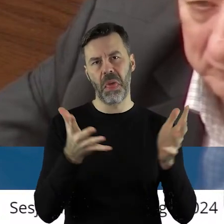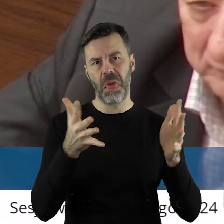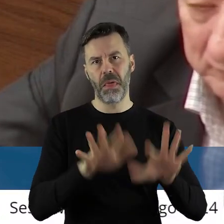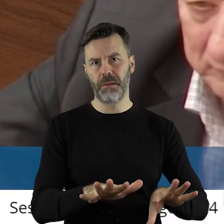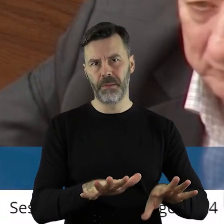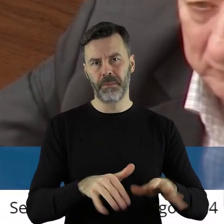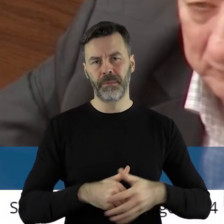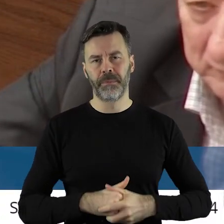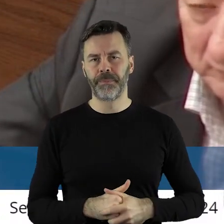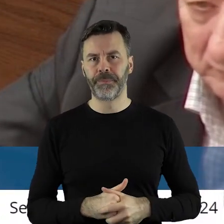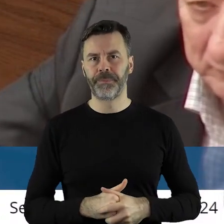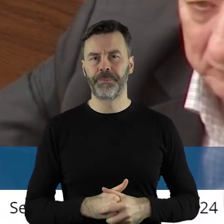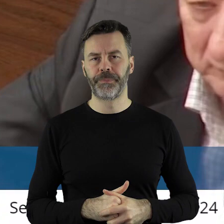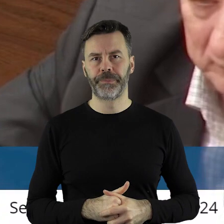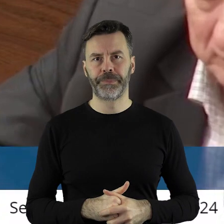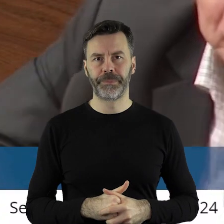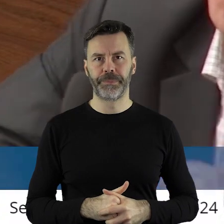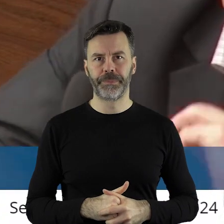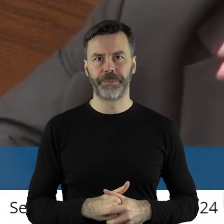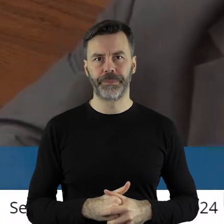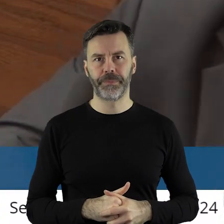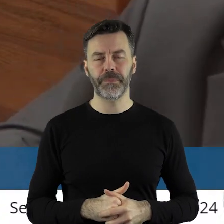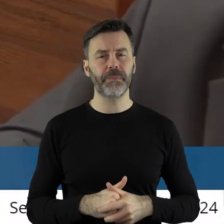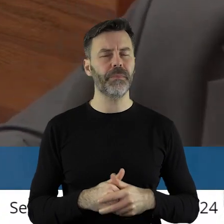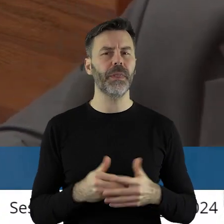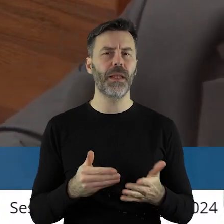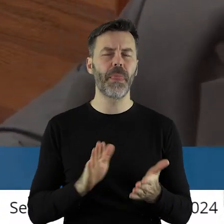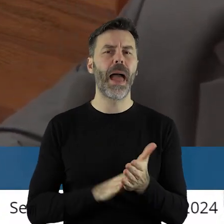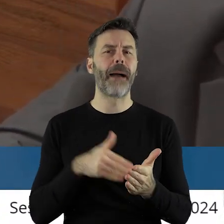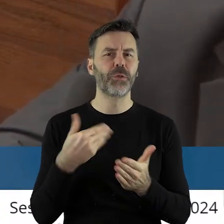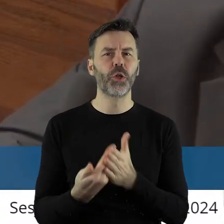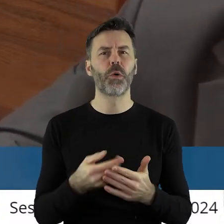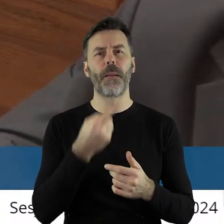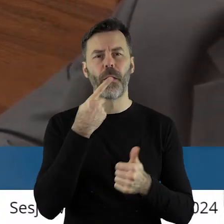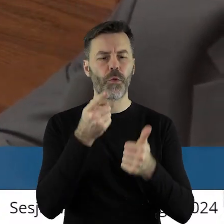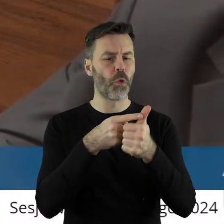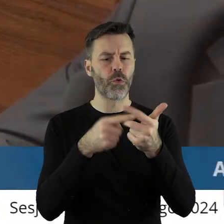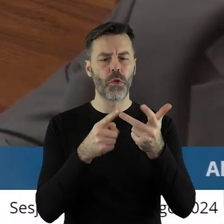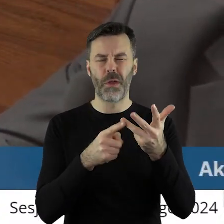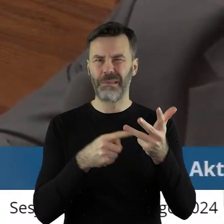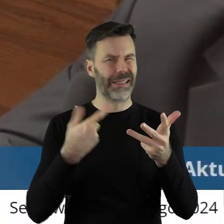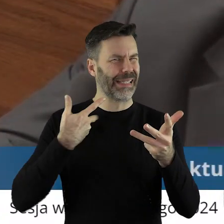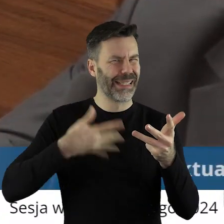Więc nie chcę tutaj podawać przykładów, które nie powinny, które powinny,